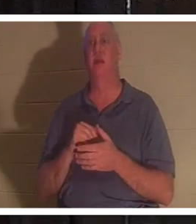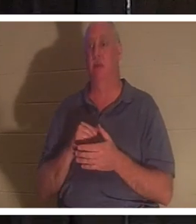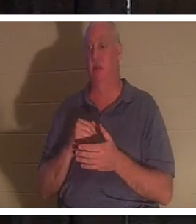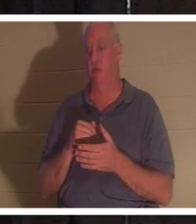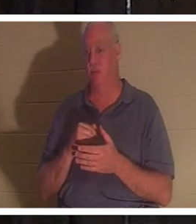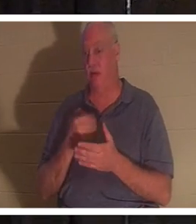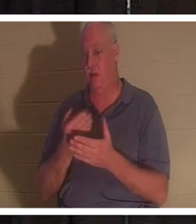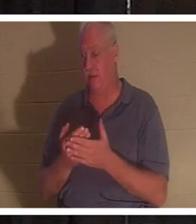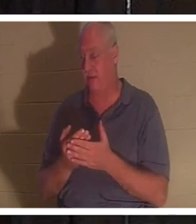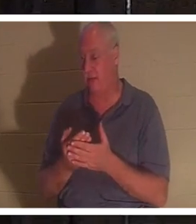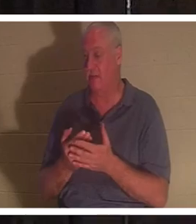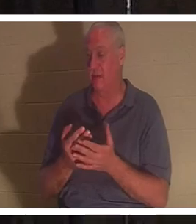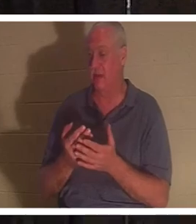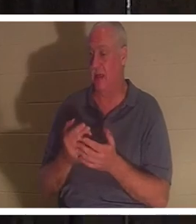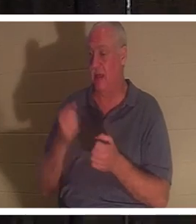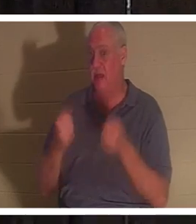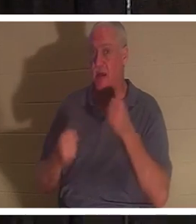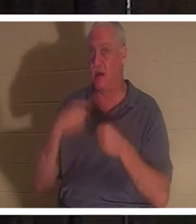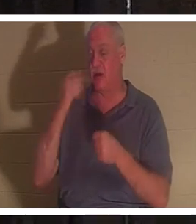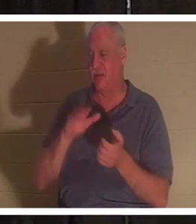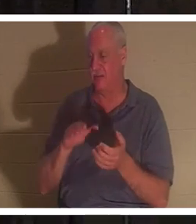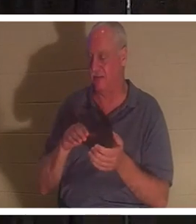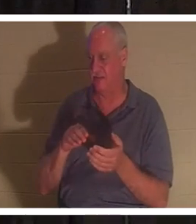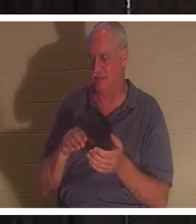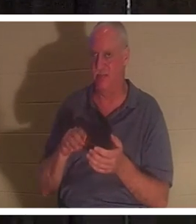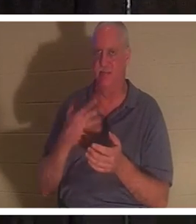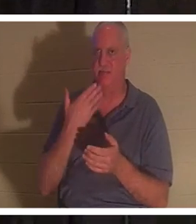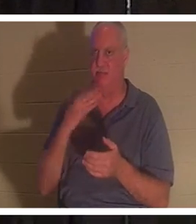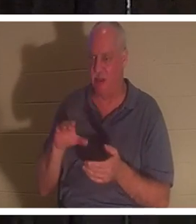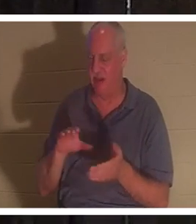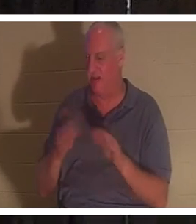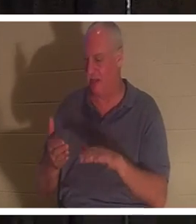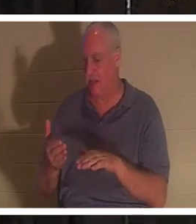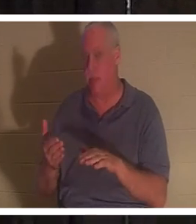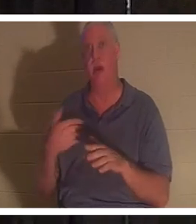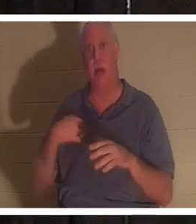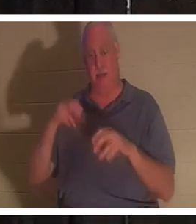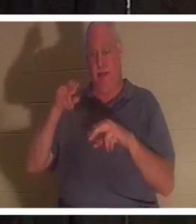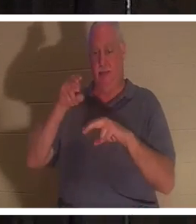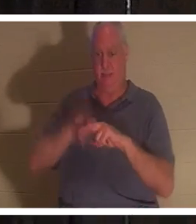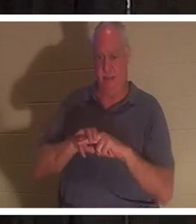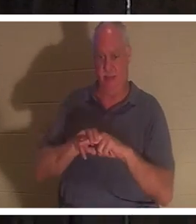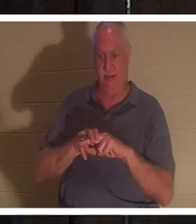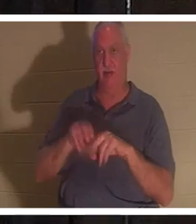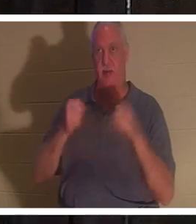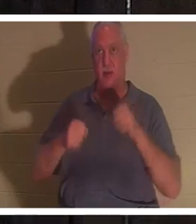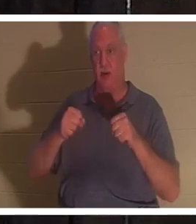morte qu'un clou de porte. Je monte dans cette voiture et j'allume la clé. Je mets mes pieds derrière les pédales et